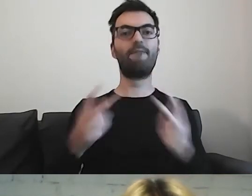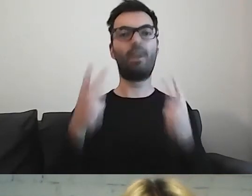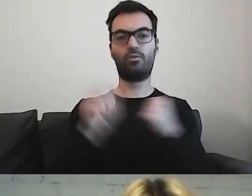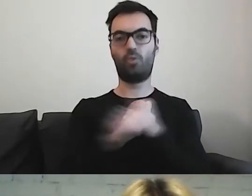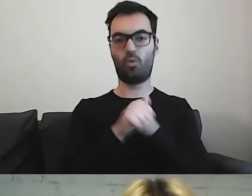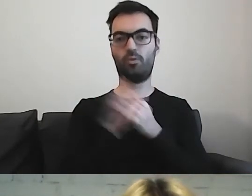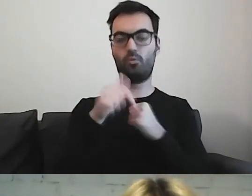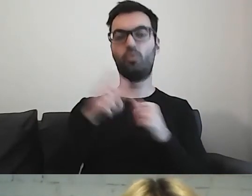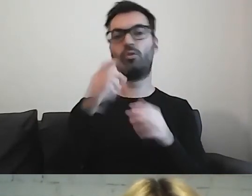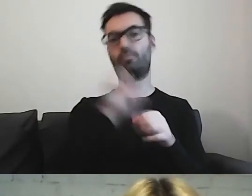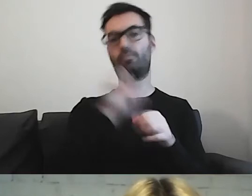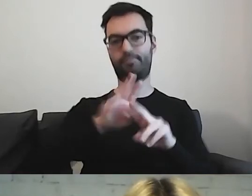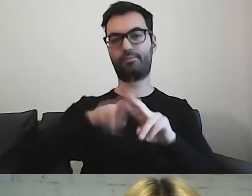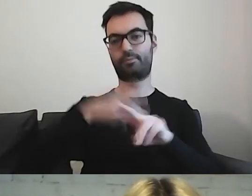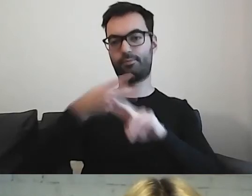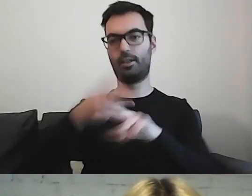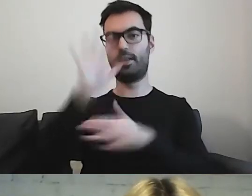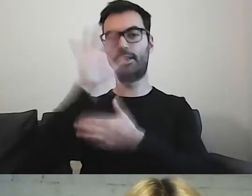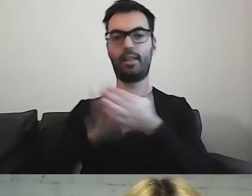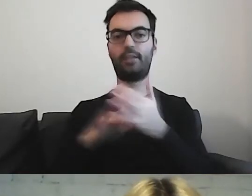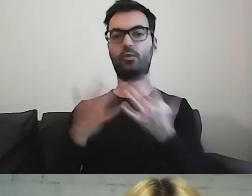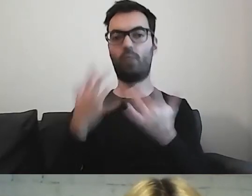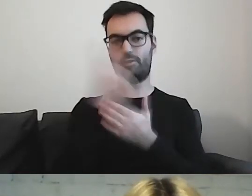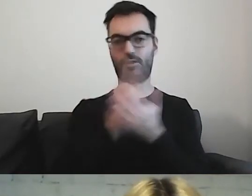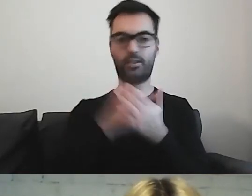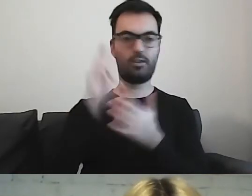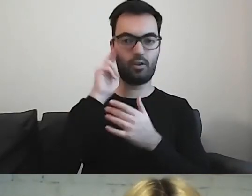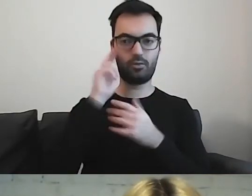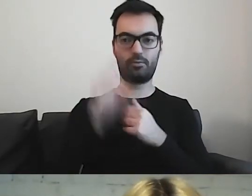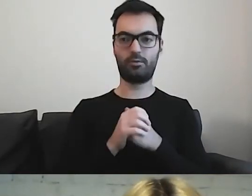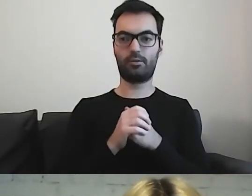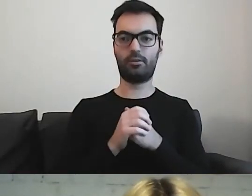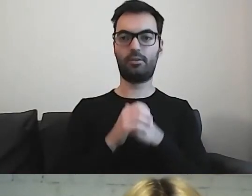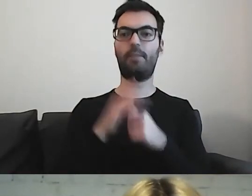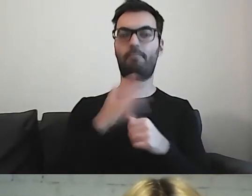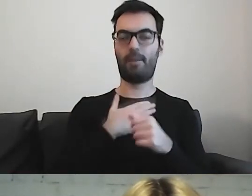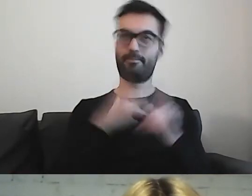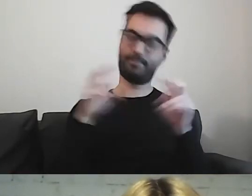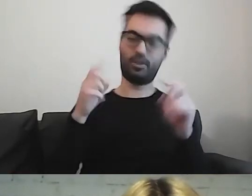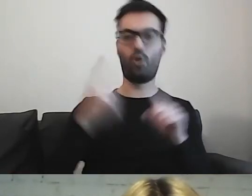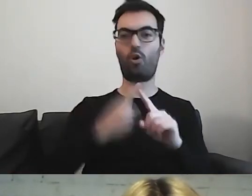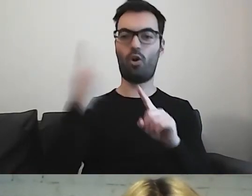w tekście łatwym do czytania i rozumienia. Jest rok na przygotowanie się do tej rewolucji.